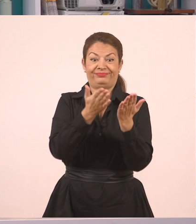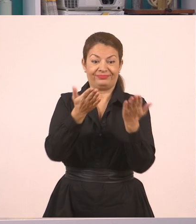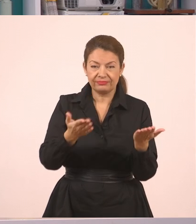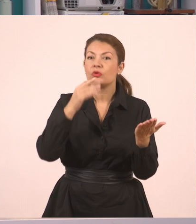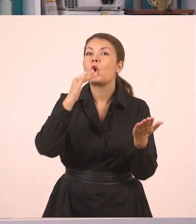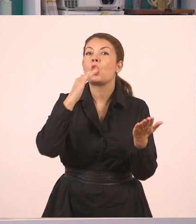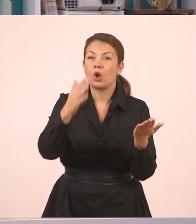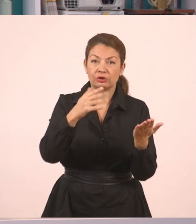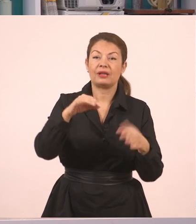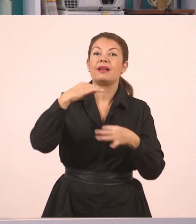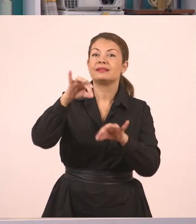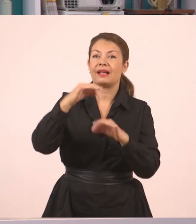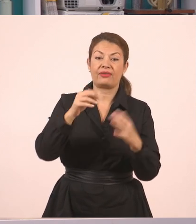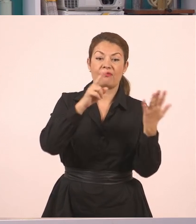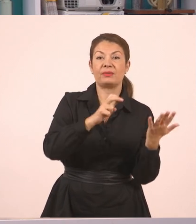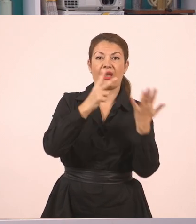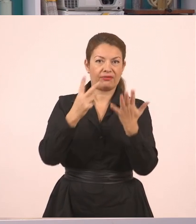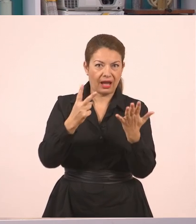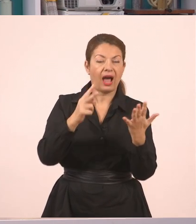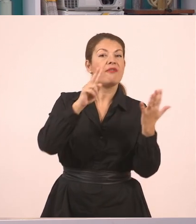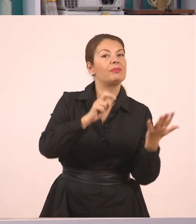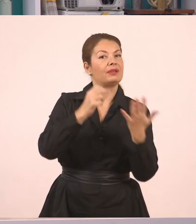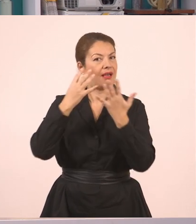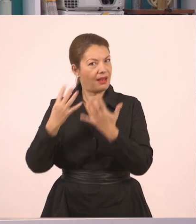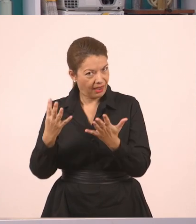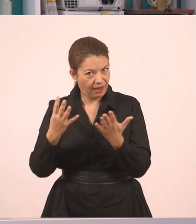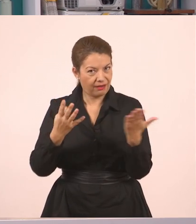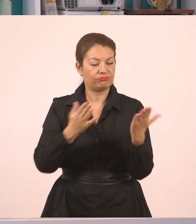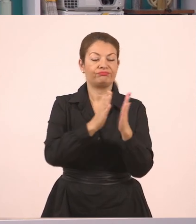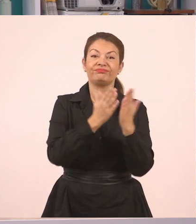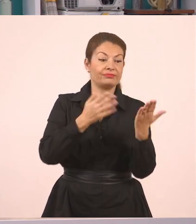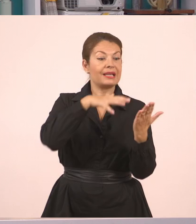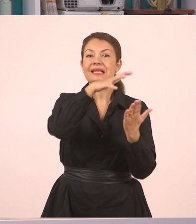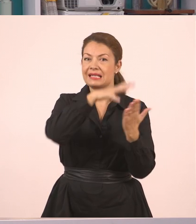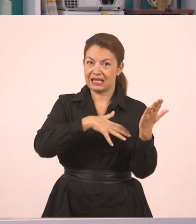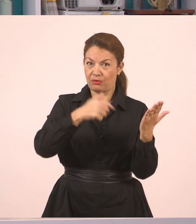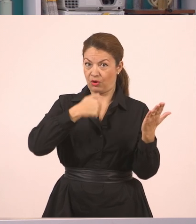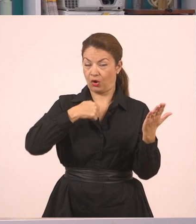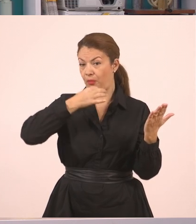στις σελίδες 77-79, να δούνε και το κείμενο που θα διαβάσω,